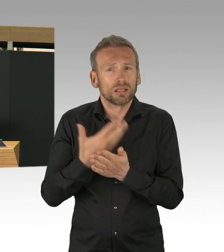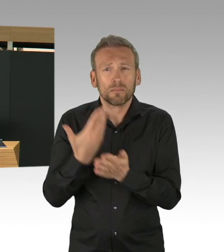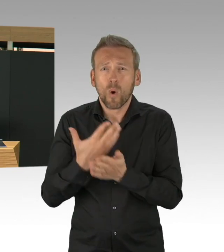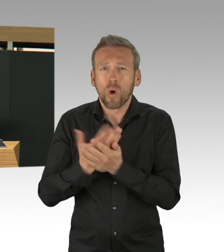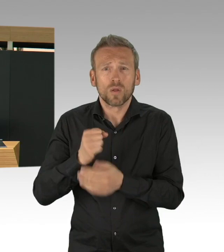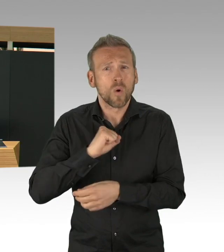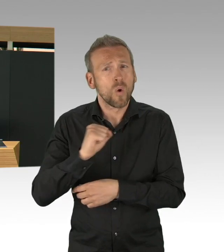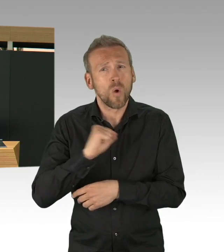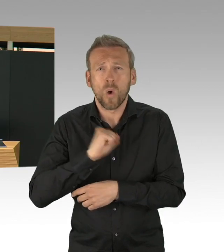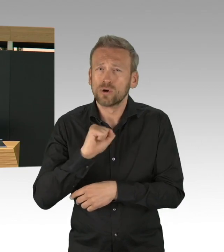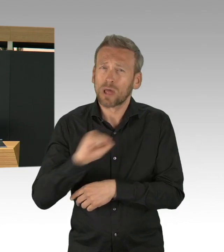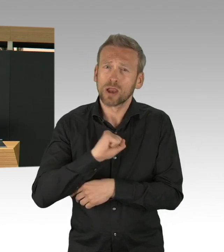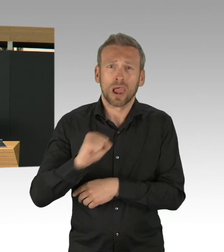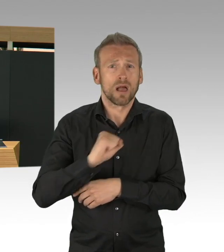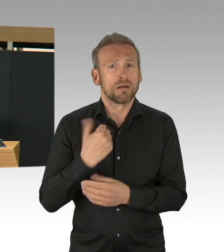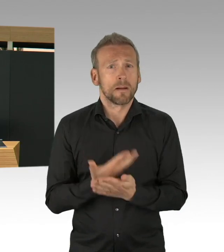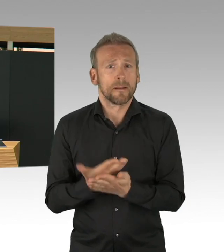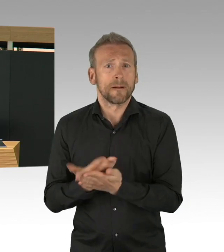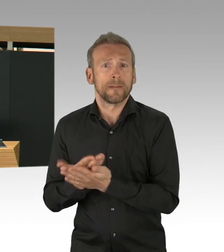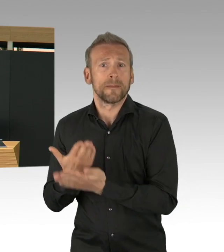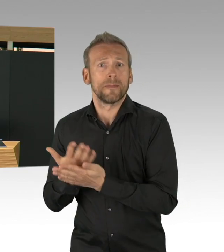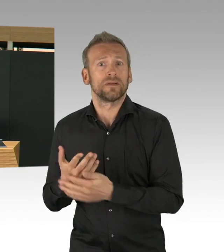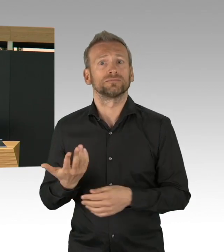denn wir haben Menschen, die in der Krise besonders betroffen sind.